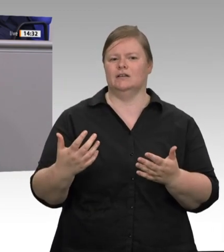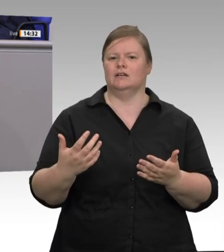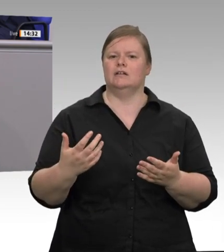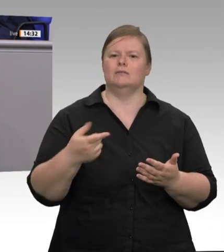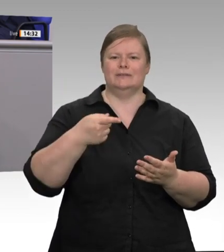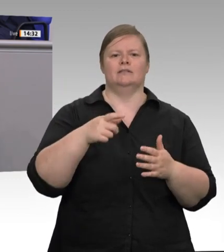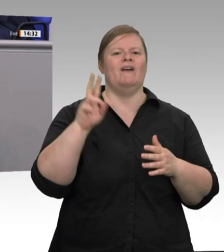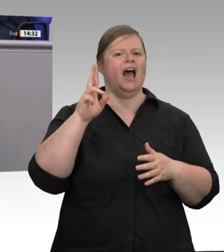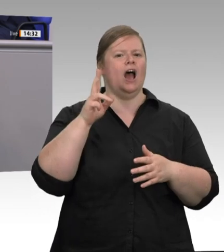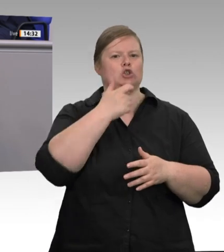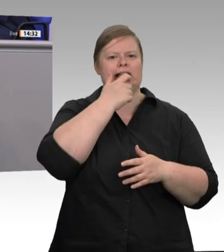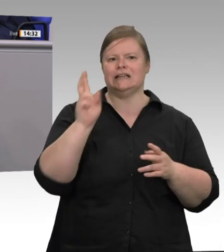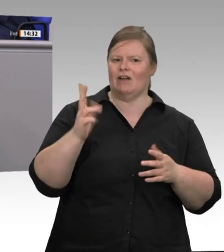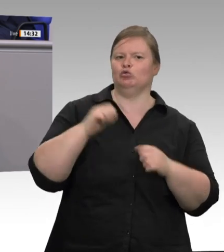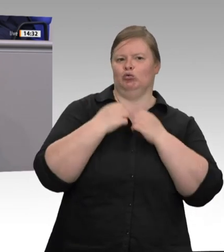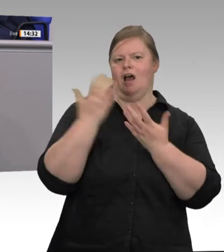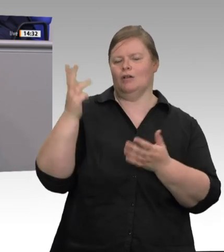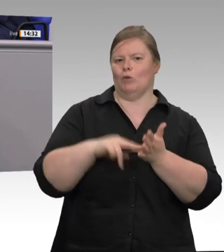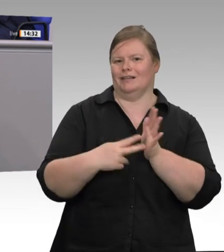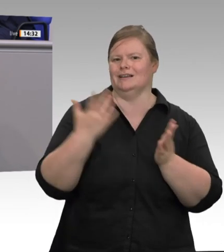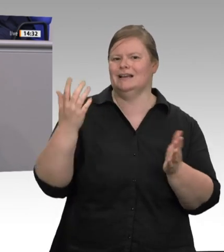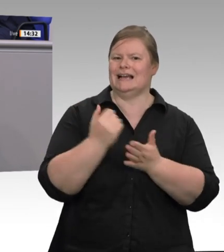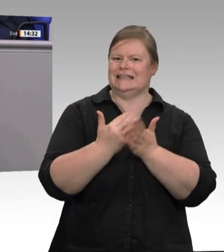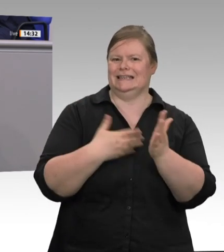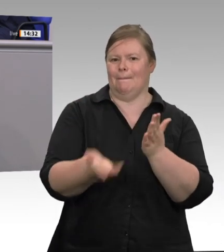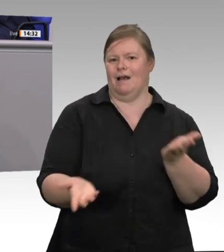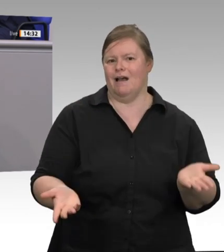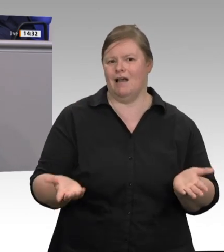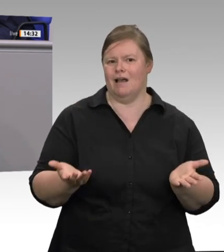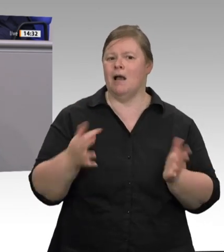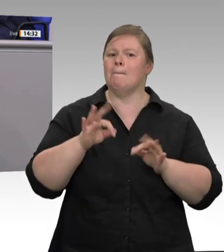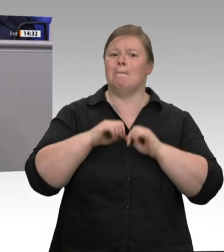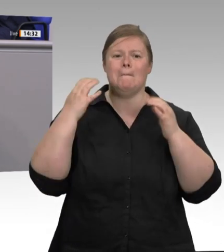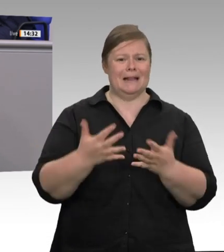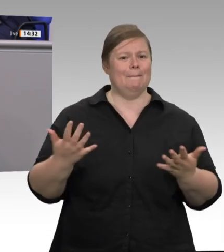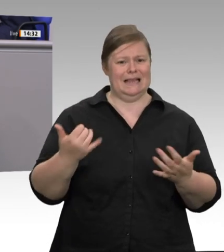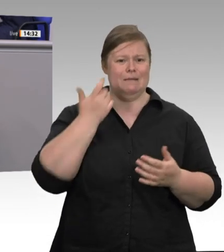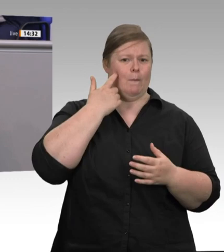treten dort auf, wo Werkverträge außer Kontrolle geraten sind. Mit der Mentalität